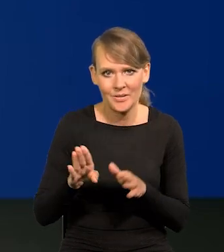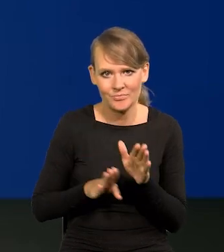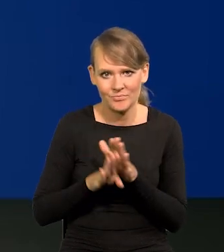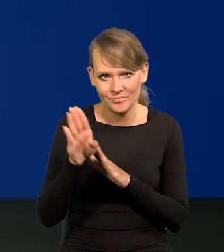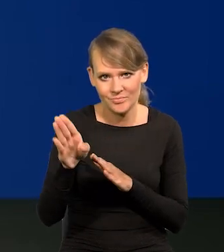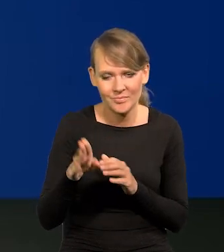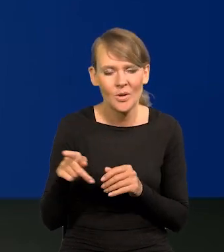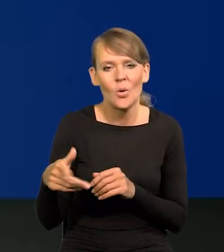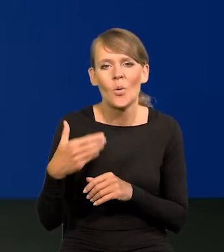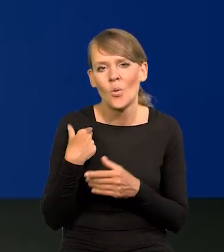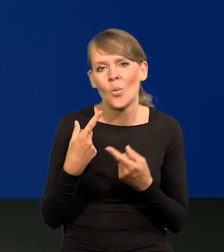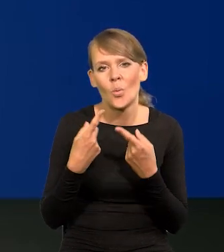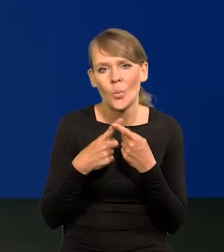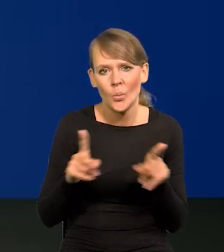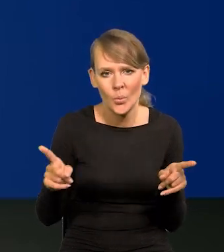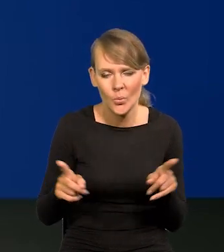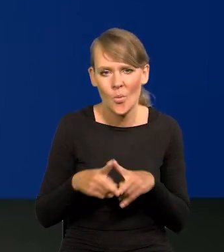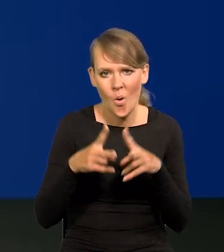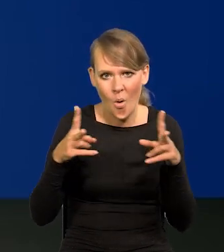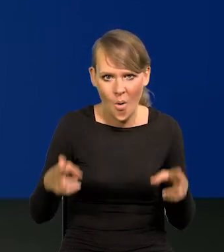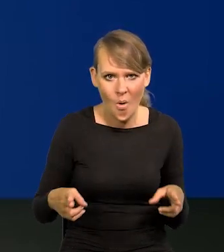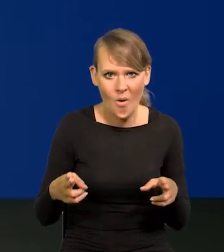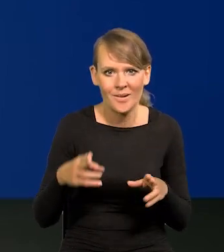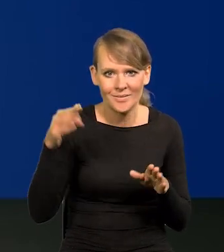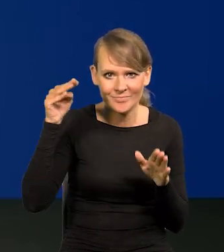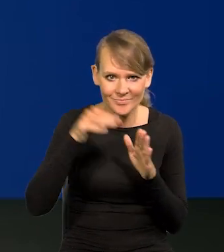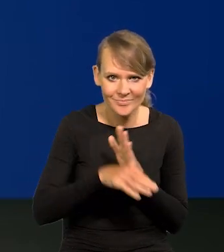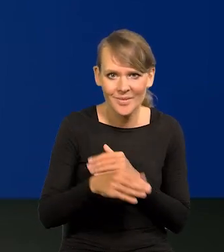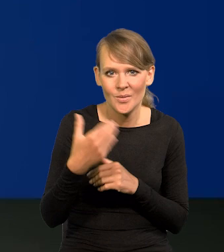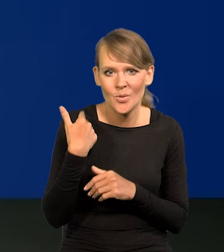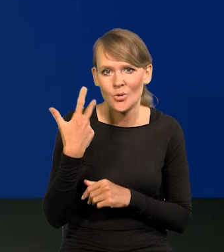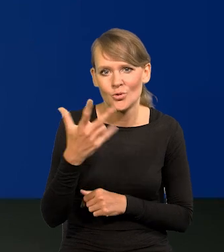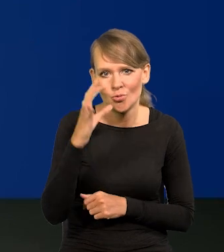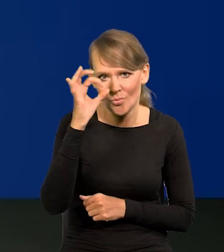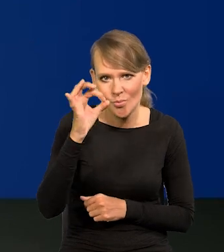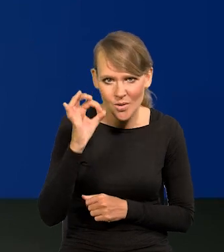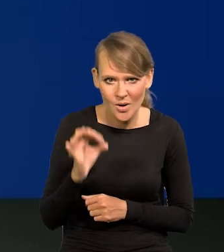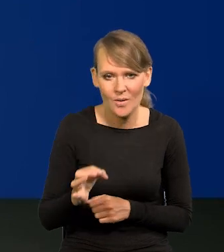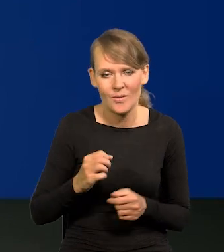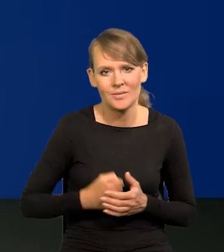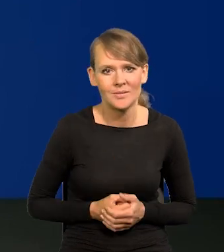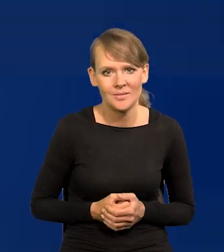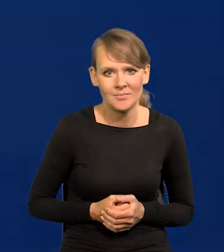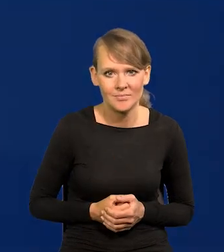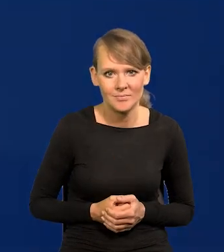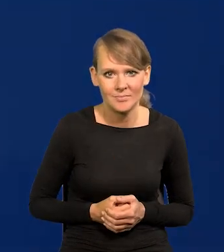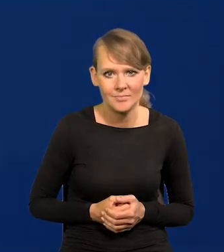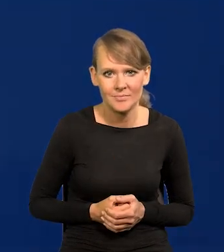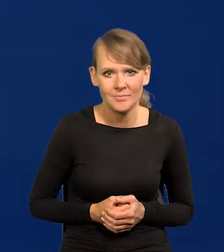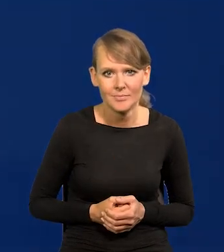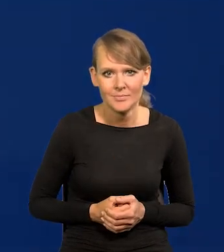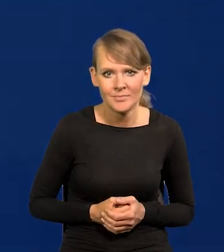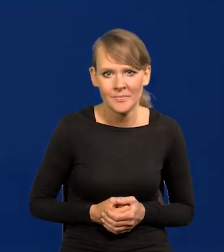Był krótki okres spadku 2-3% dla różnych różnie,